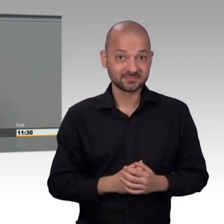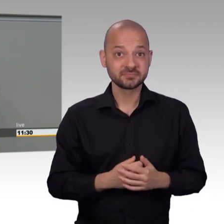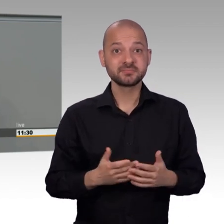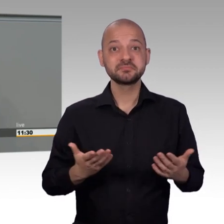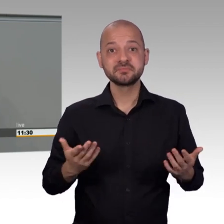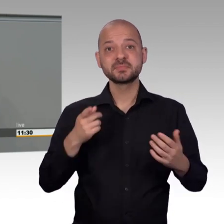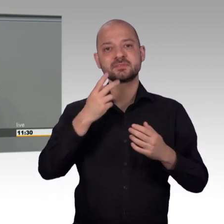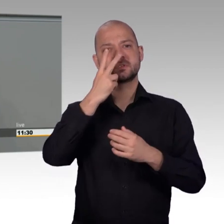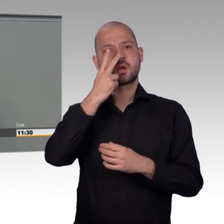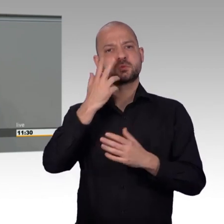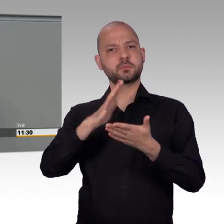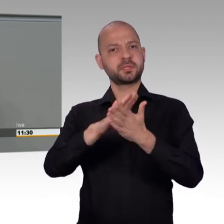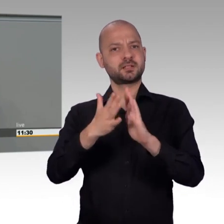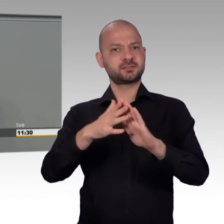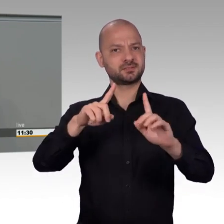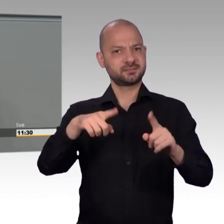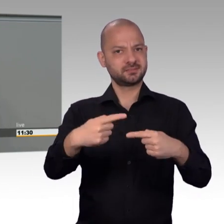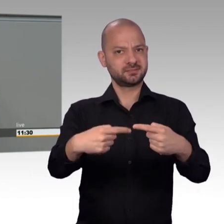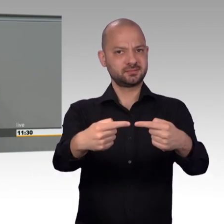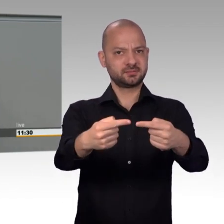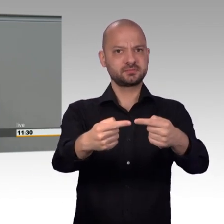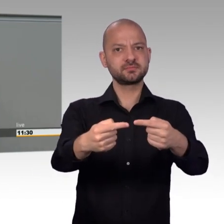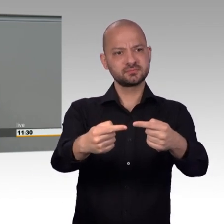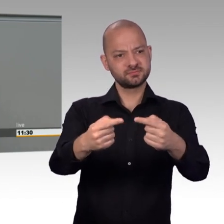gleichzeitig steigt auch die Anzahl dieser Kampagnen.